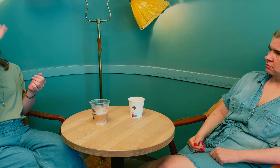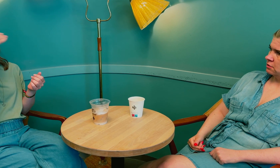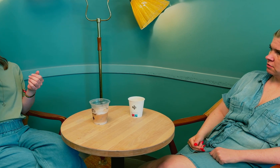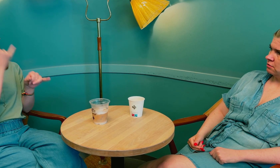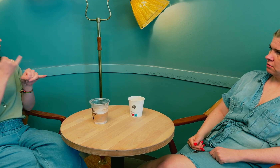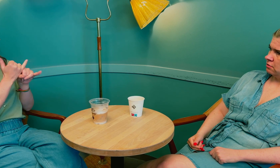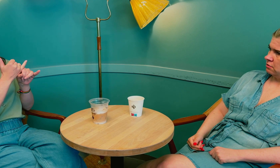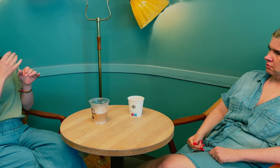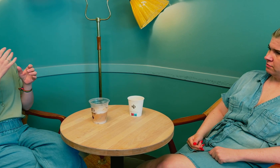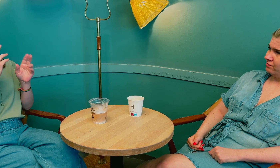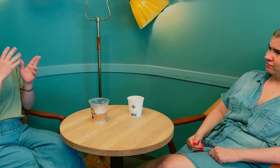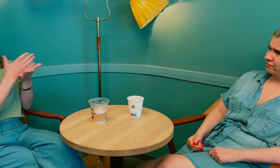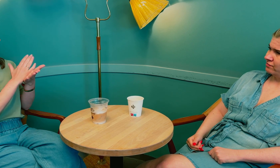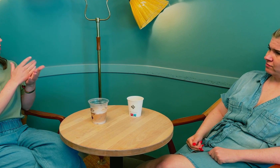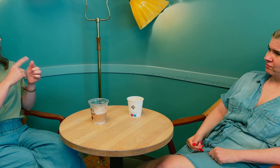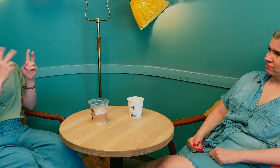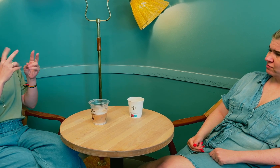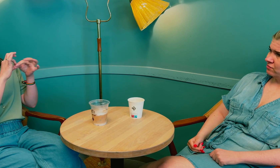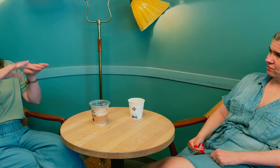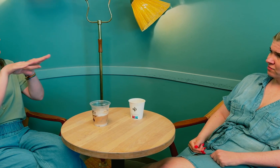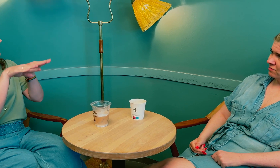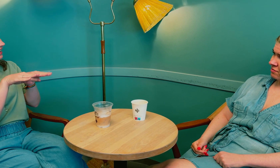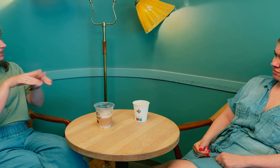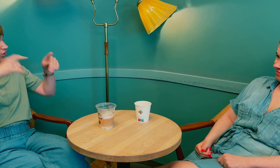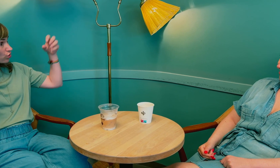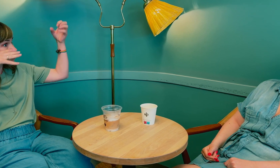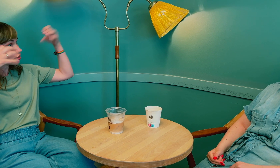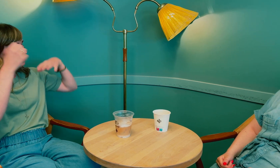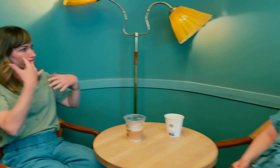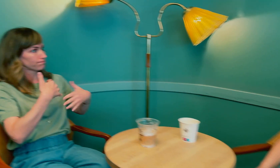De må bli mer bevisste på hvordan man bruker tolk, og hvordan tilrettelegge belysning.